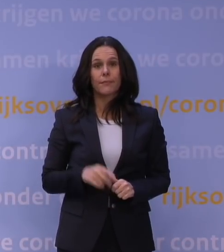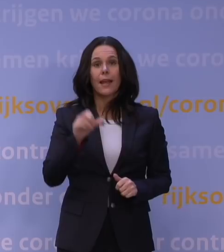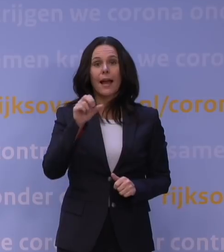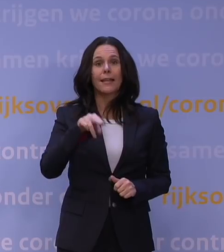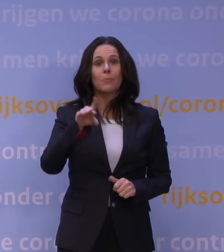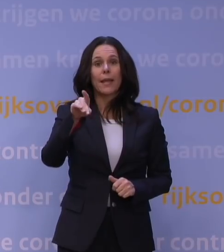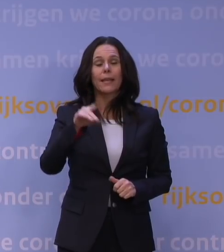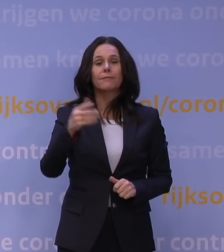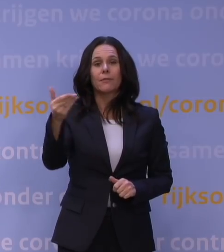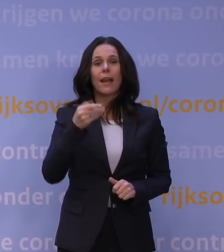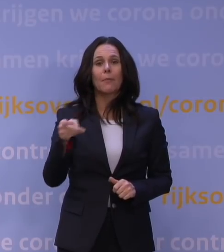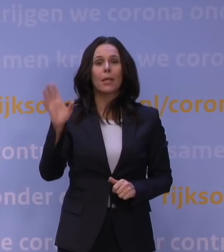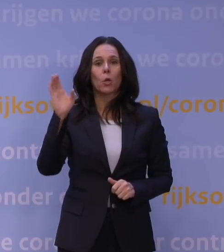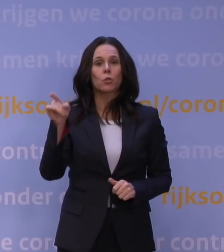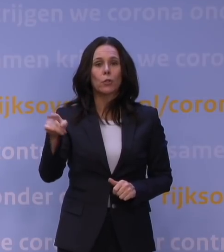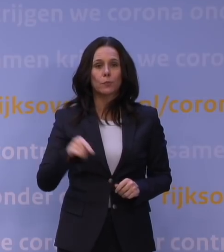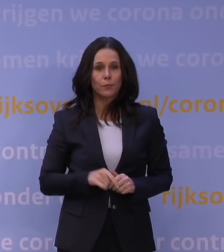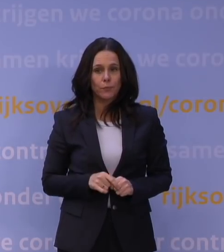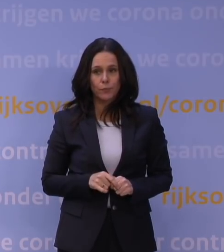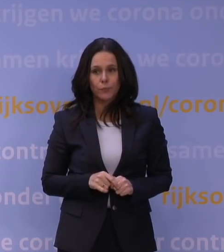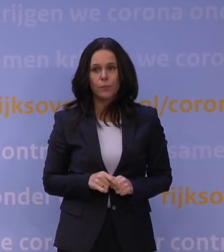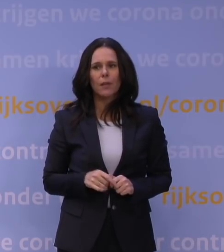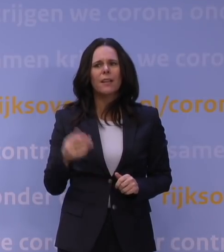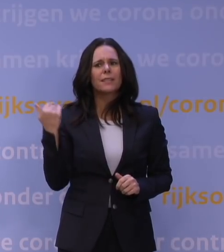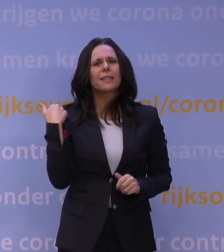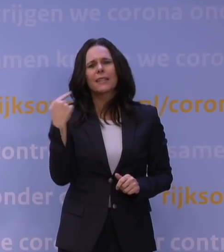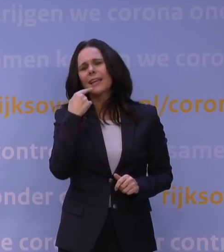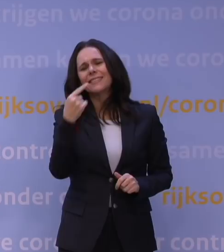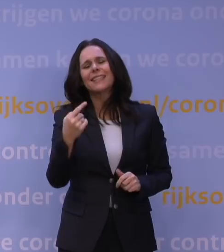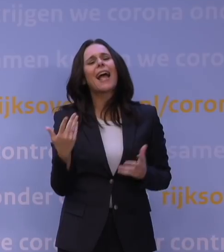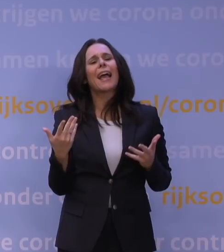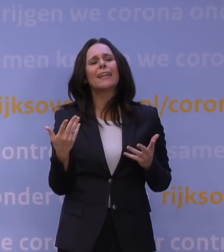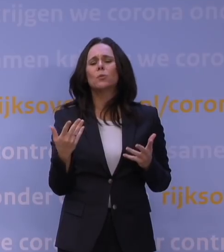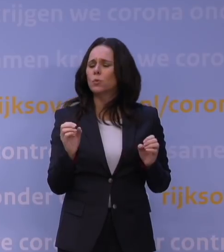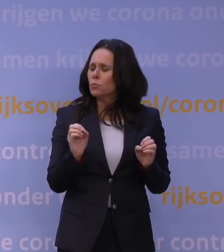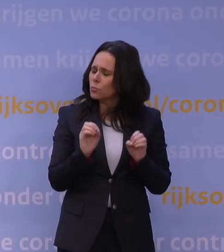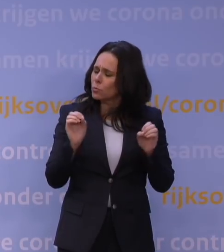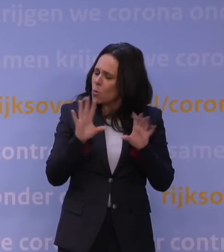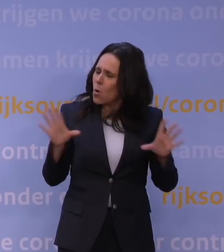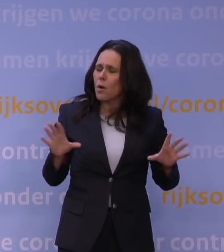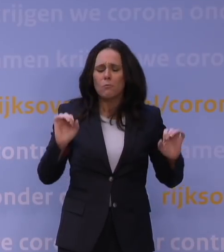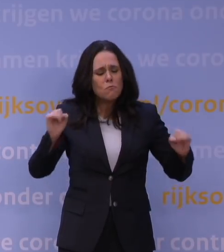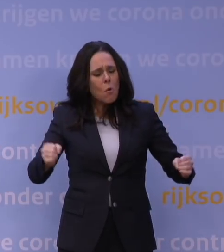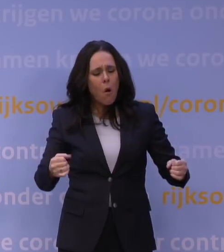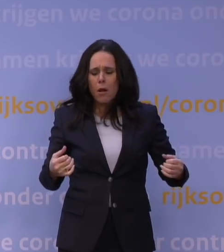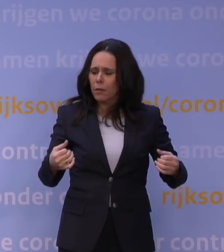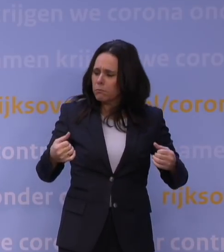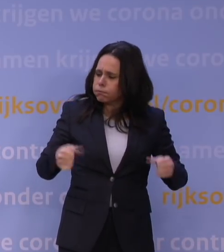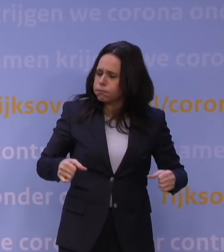Ook een vraag aan meneer Rutte. U benadrukte net hoe moeilijk het was om dit besluit te nemen en wat voor enorme druk dit zal leggen op de samenleving.